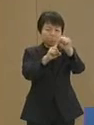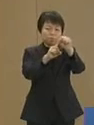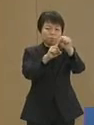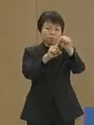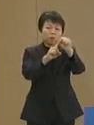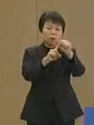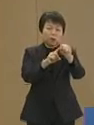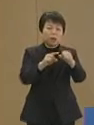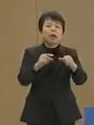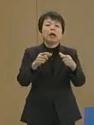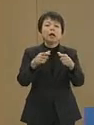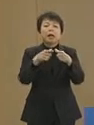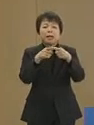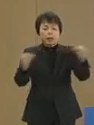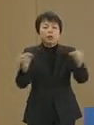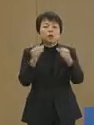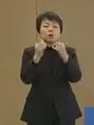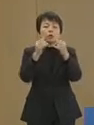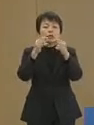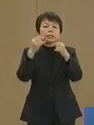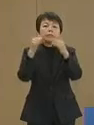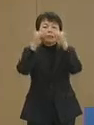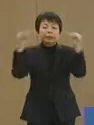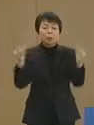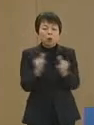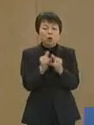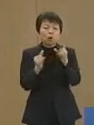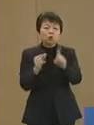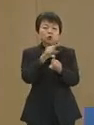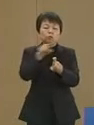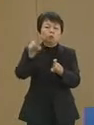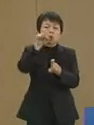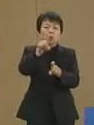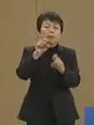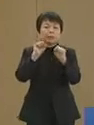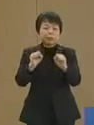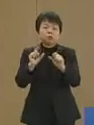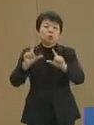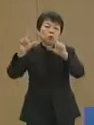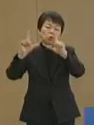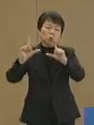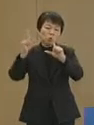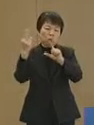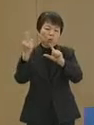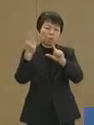全人口の10分の1を抱え 被災した 地域にお世話になってきた